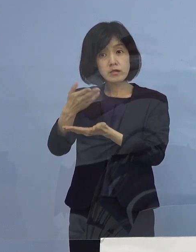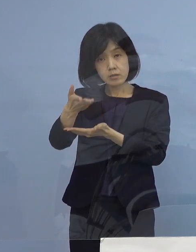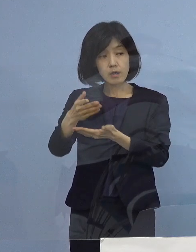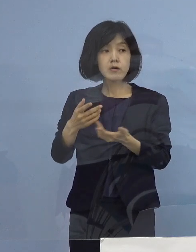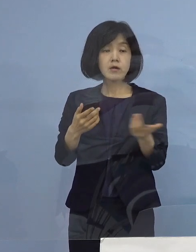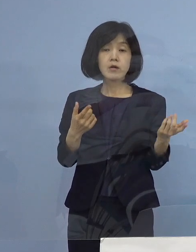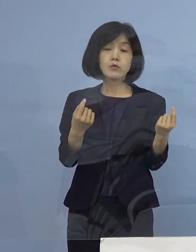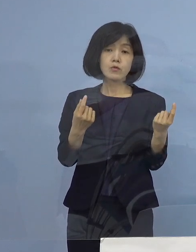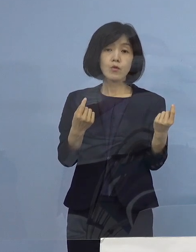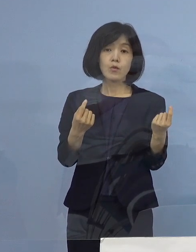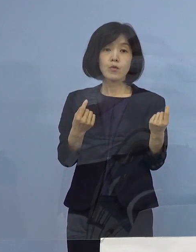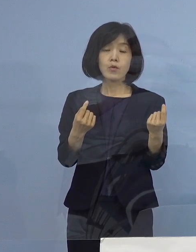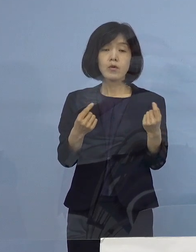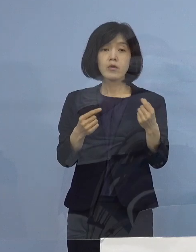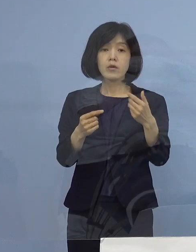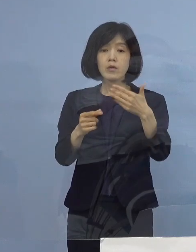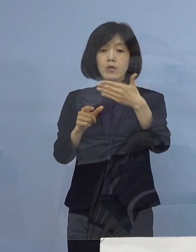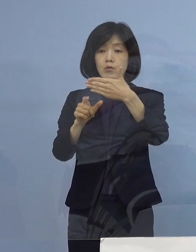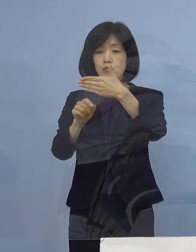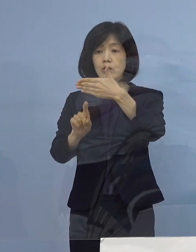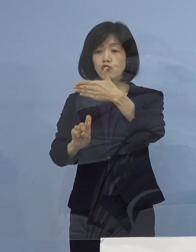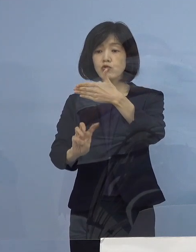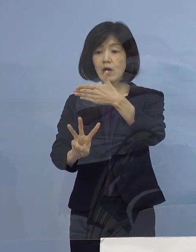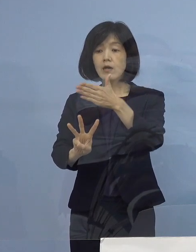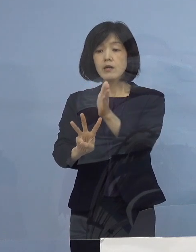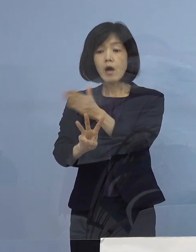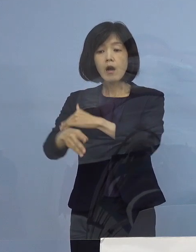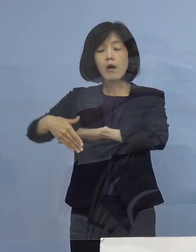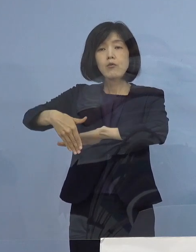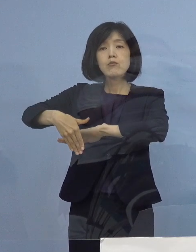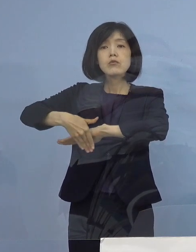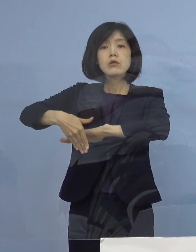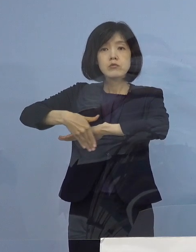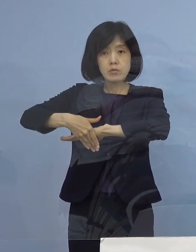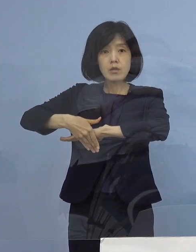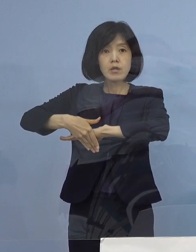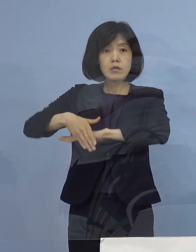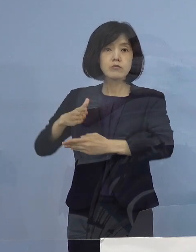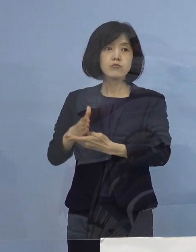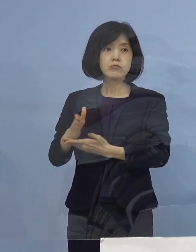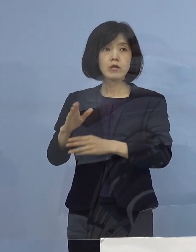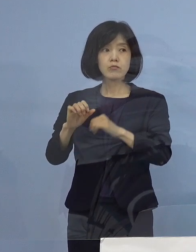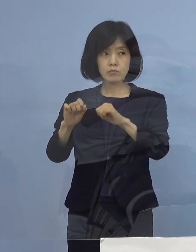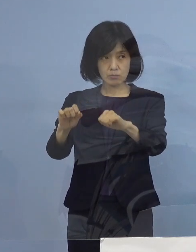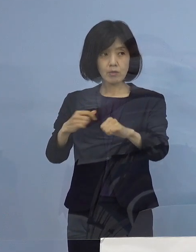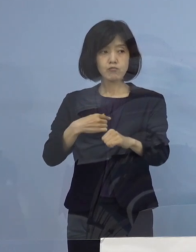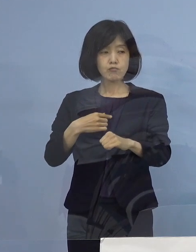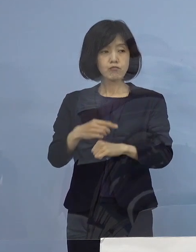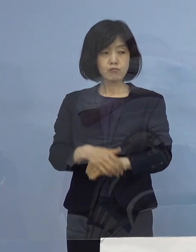翌日の13日から受付を開始すると